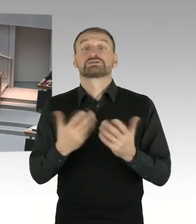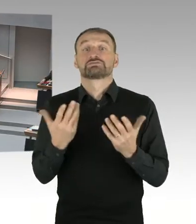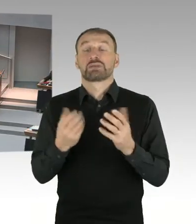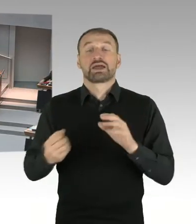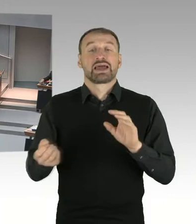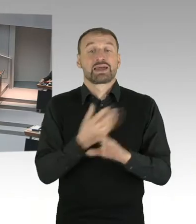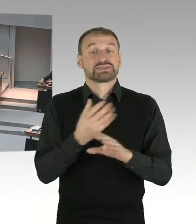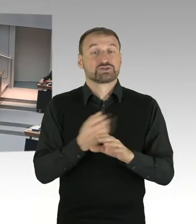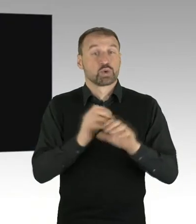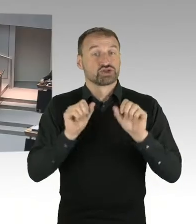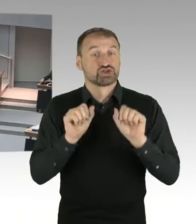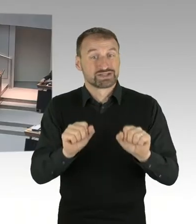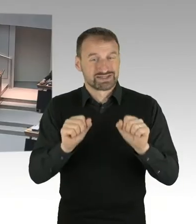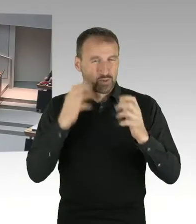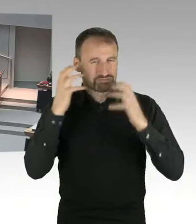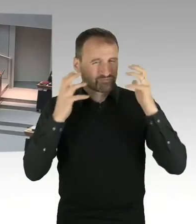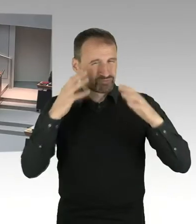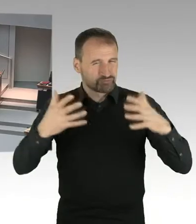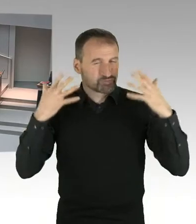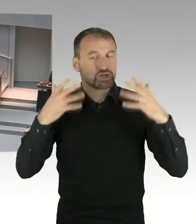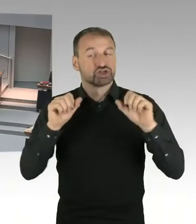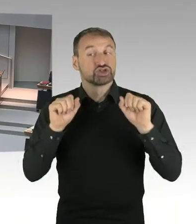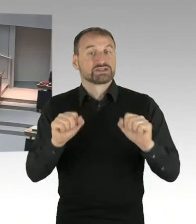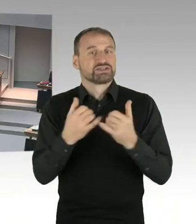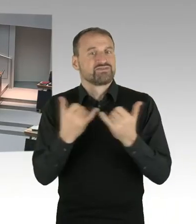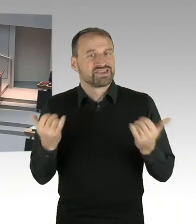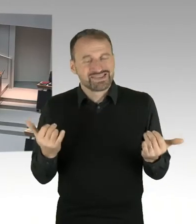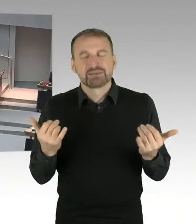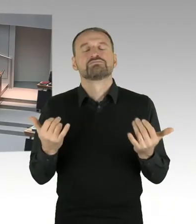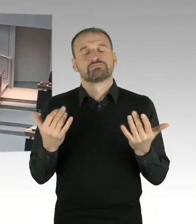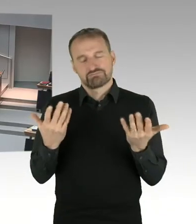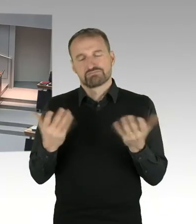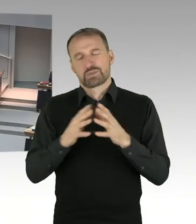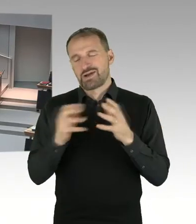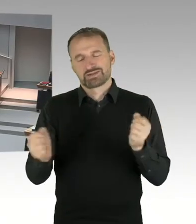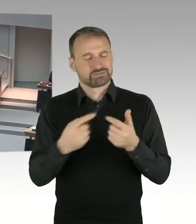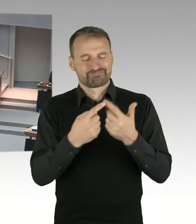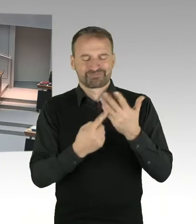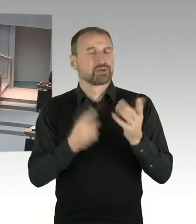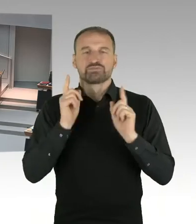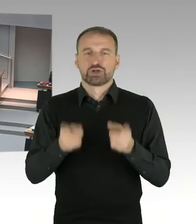erfahrungsgemäß würde ich jetzt hier mich mal so weit vorwagen, zu sagen, es ist ein kompliziertes Bebauungsplanverfahren.